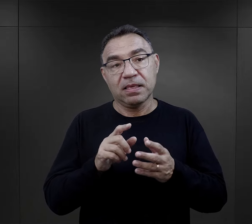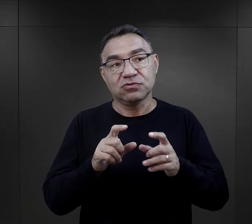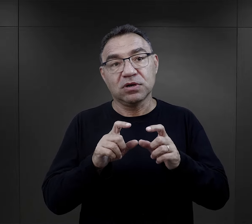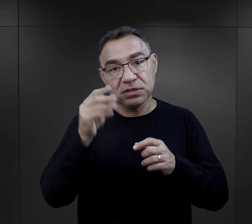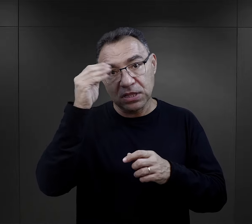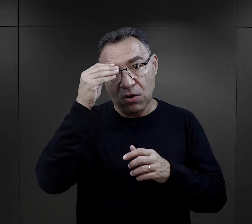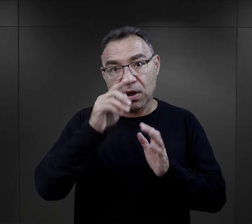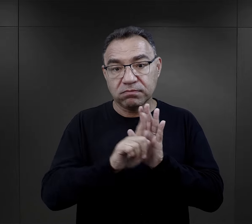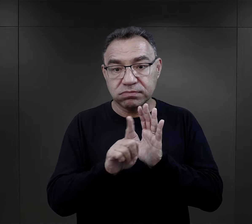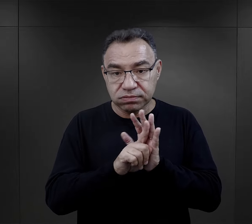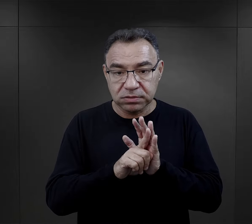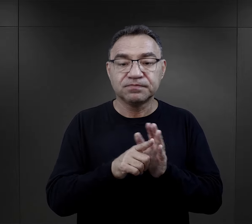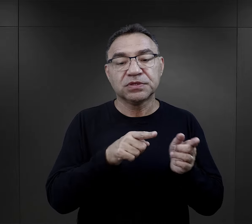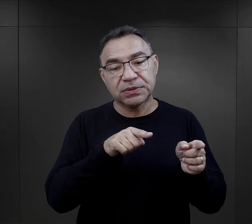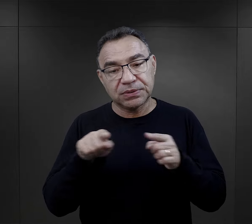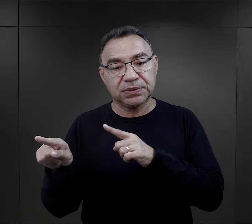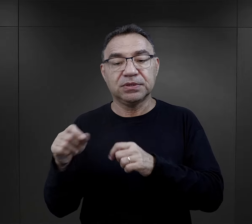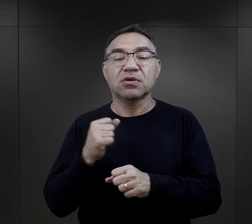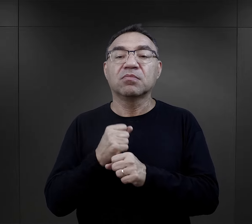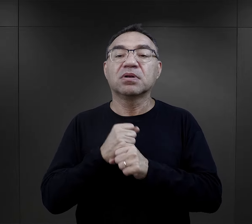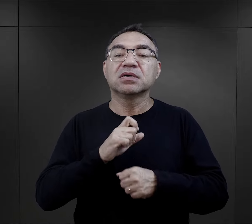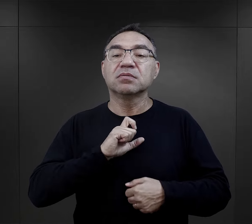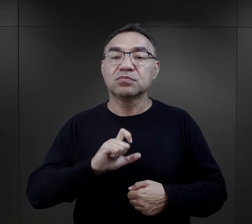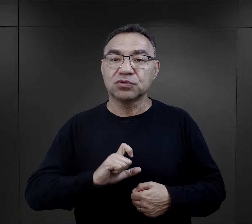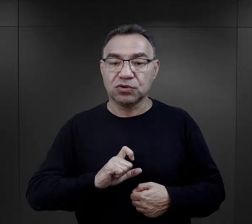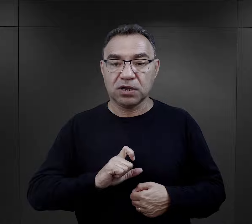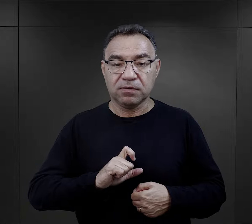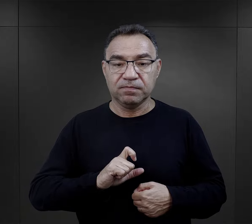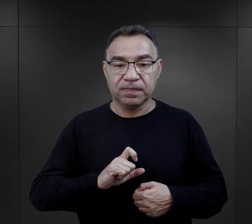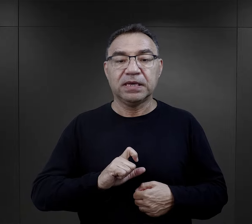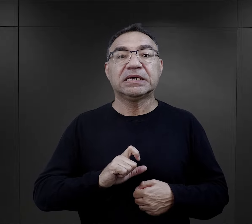albo była w trakcie szkoły średniej, kierowano ją do pracy biurowej